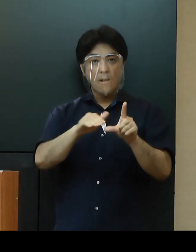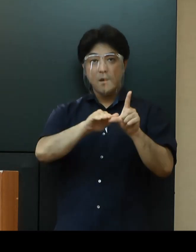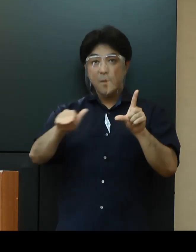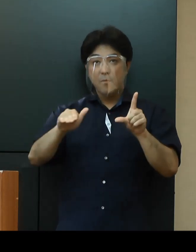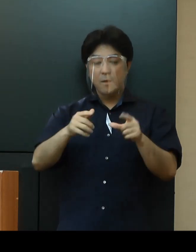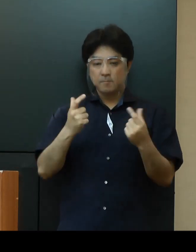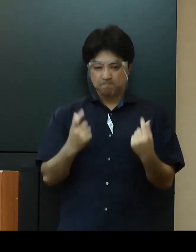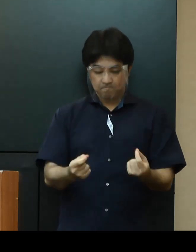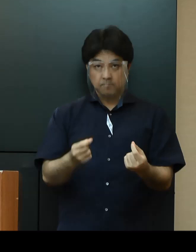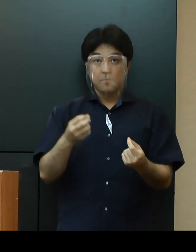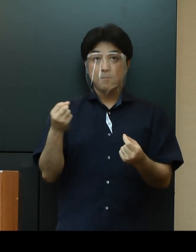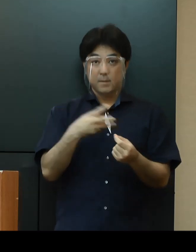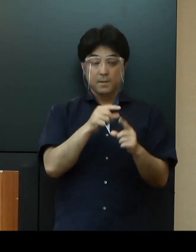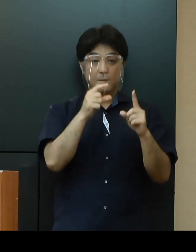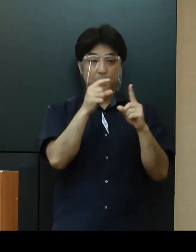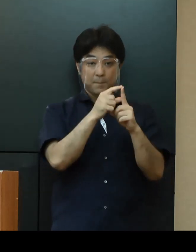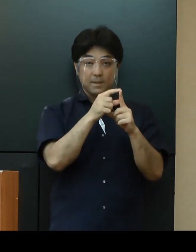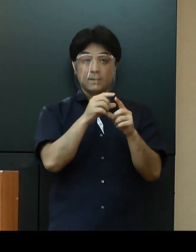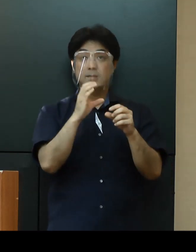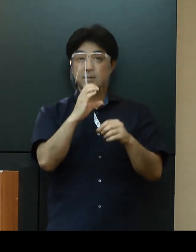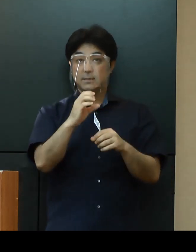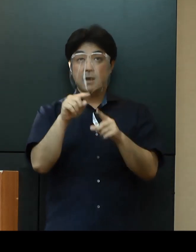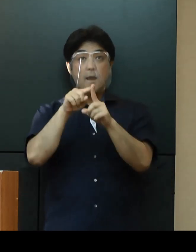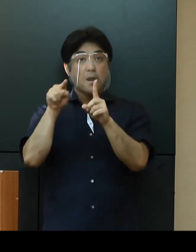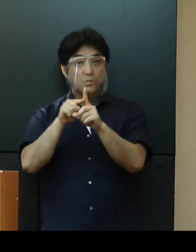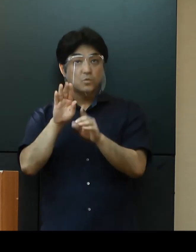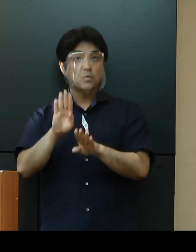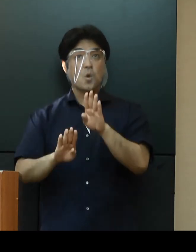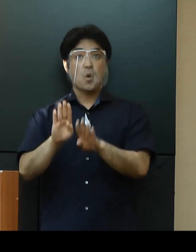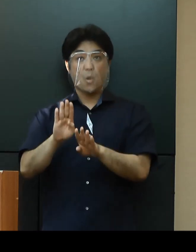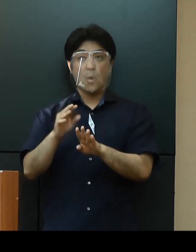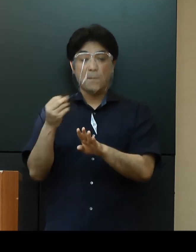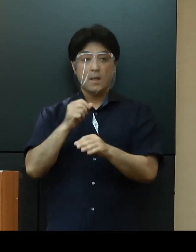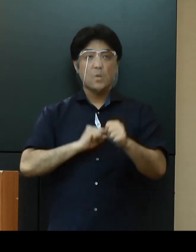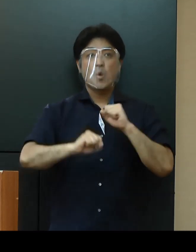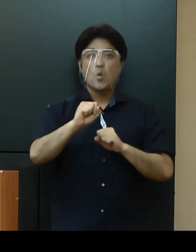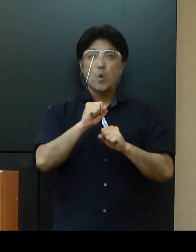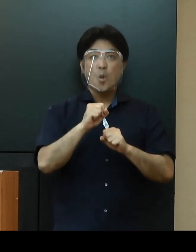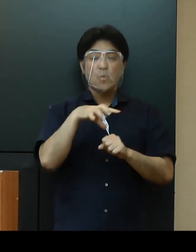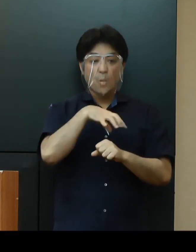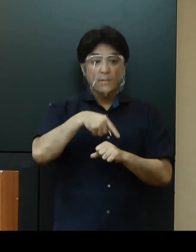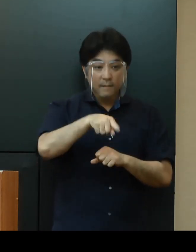PCR検査の詳しい実施状況や行動履歴等の速やかな情報提供